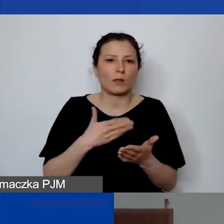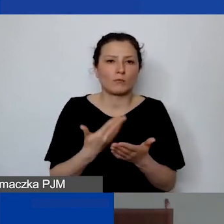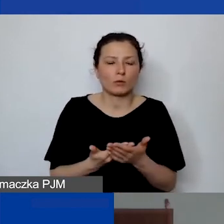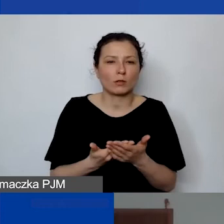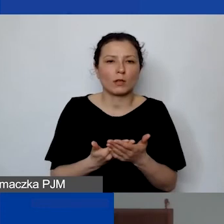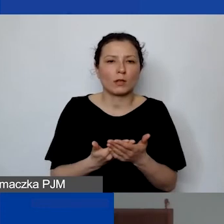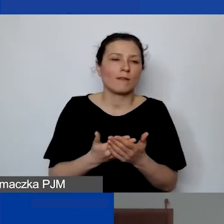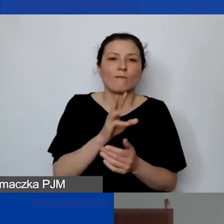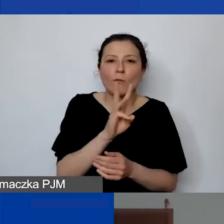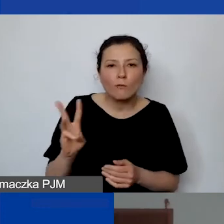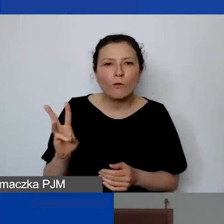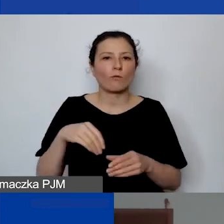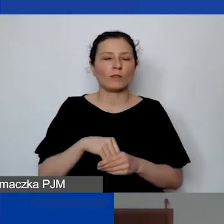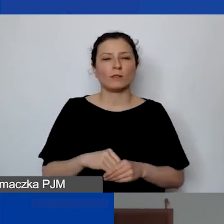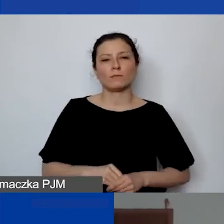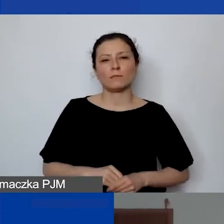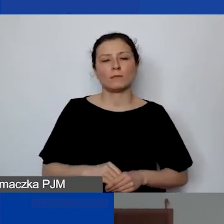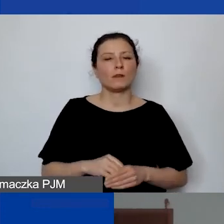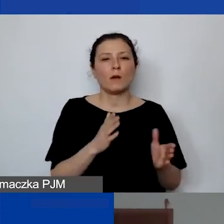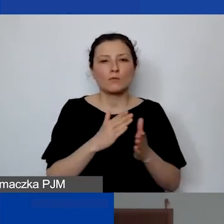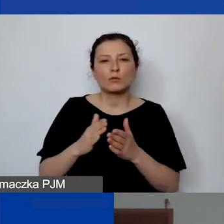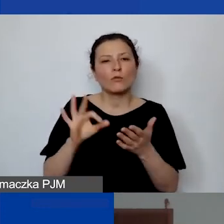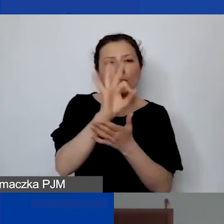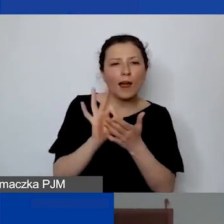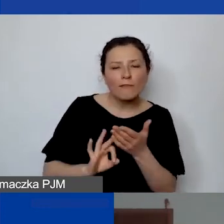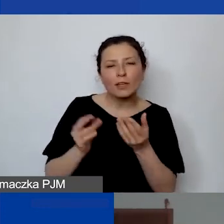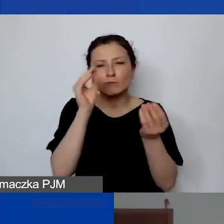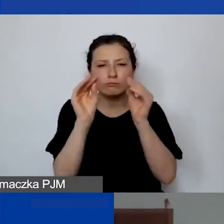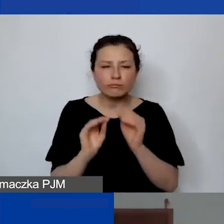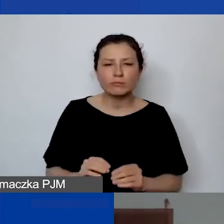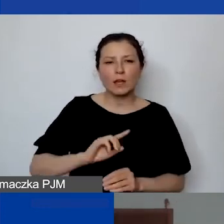stronę internetową, przygotowuje grafiki. My też mamy dosyć dużo wymogów